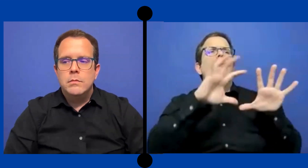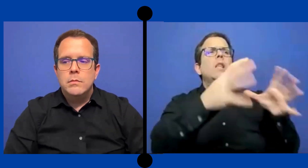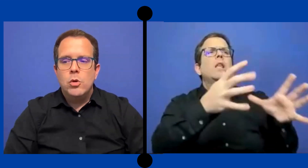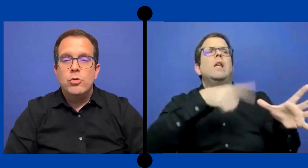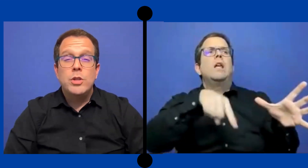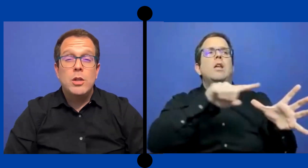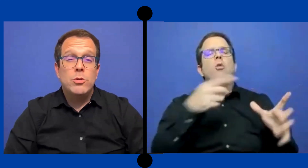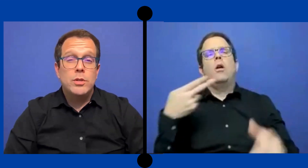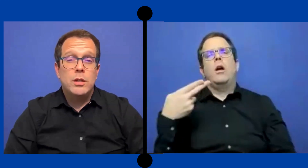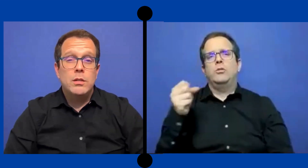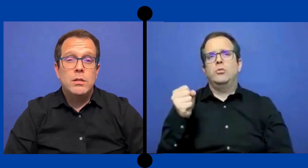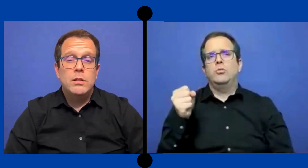11 y 12.